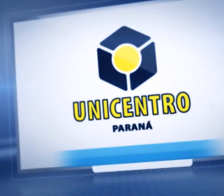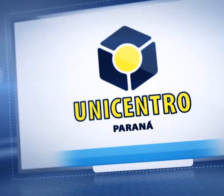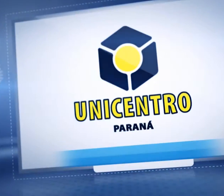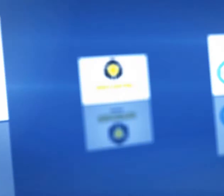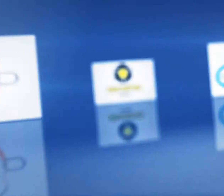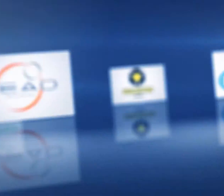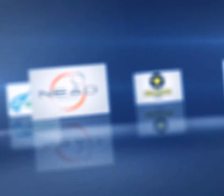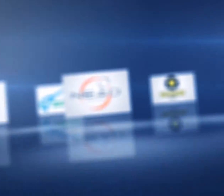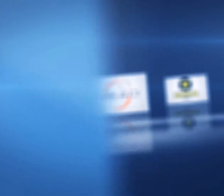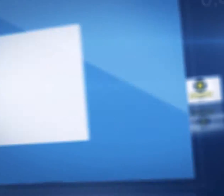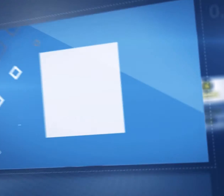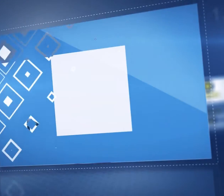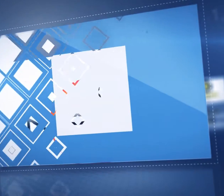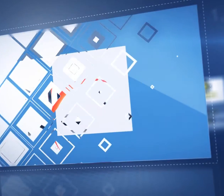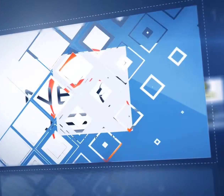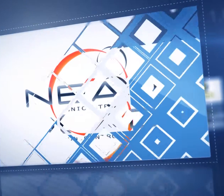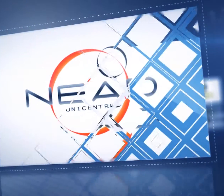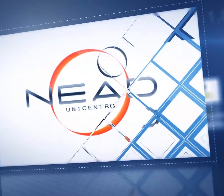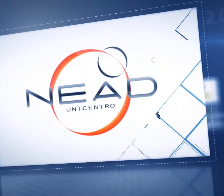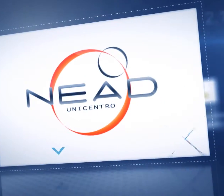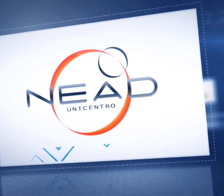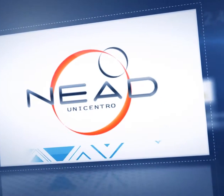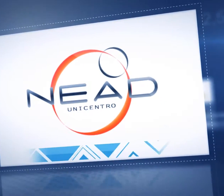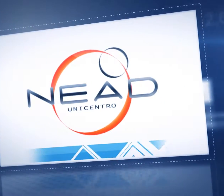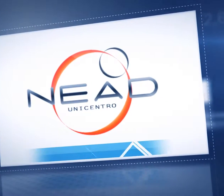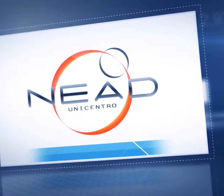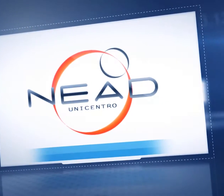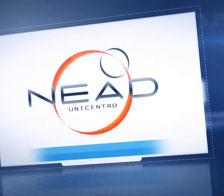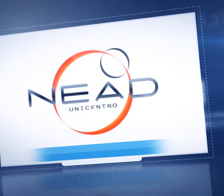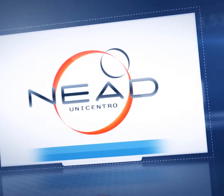Equipe Nead/UAB Unicentro